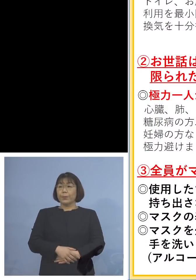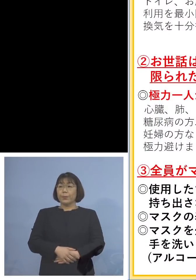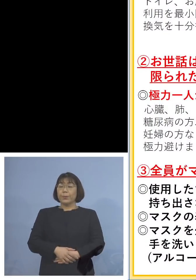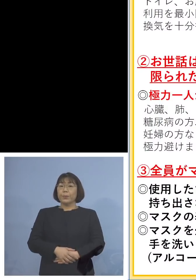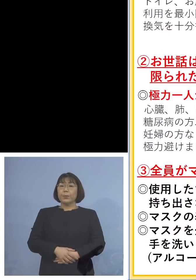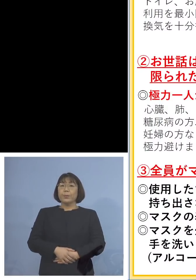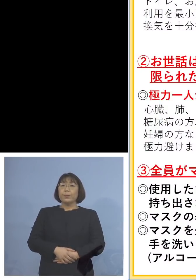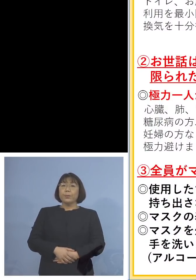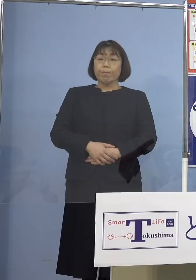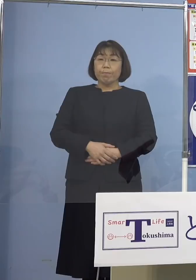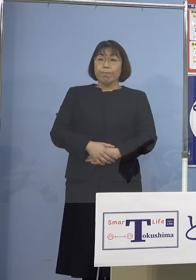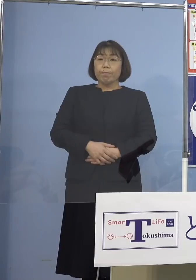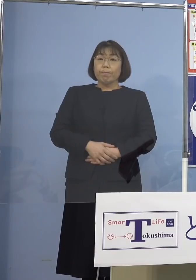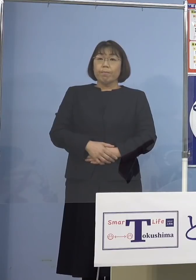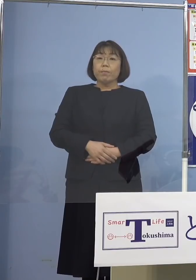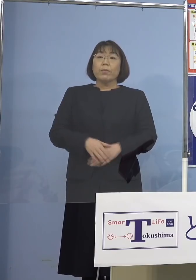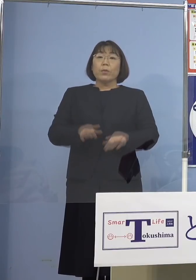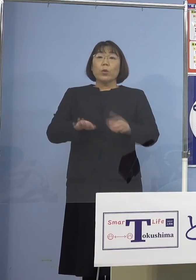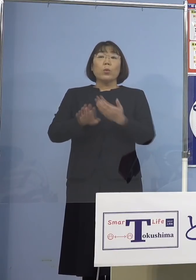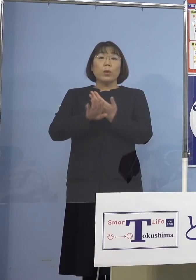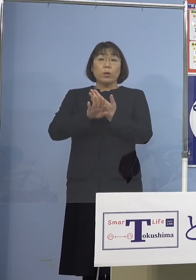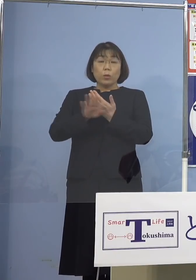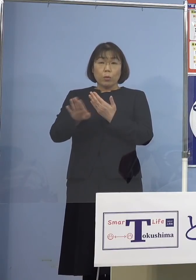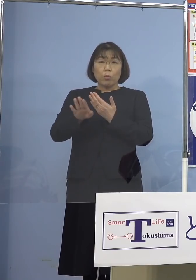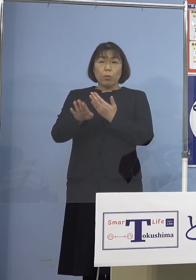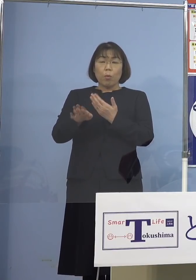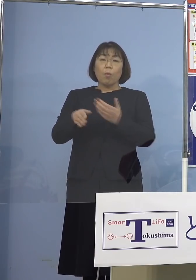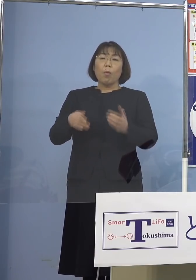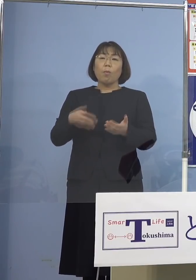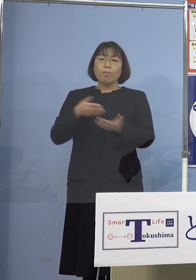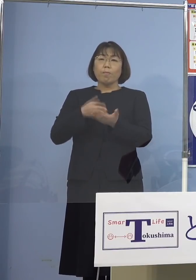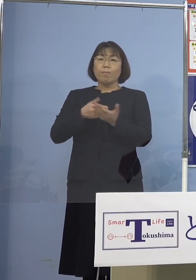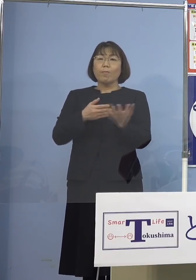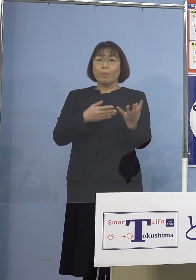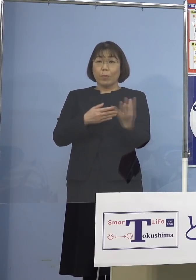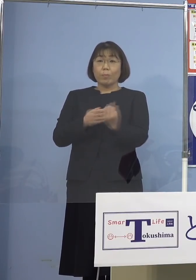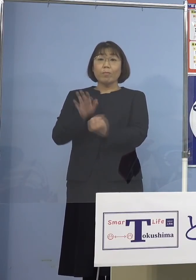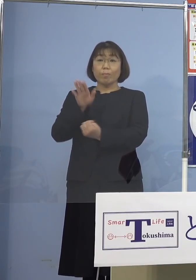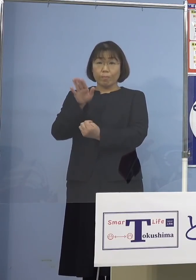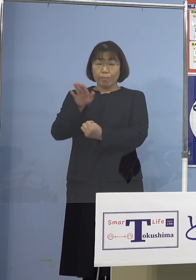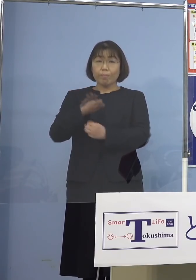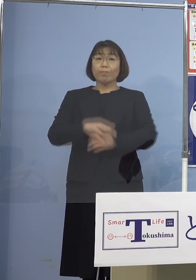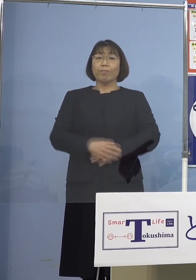それでは今日はそれ以外に 盛りだくさんに発表させて いただきたいと思います